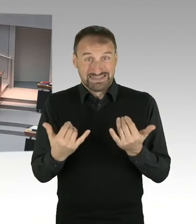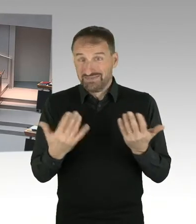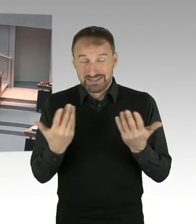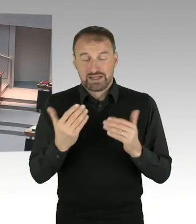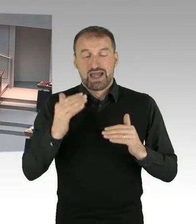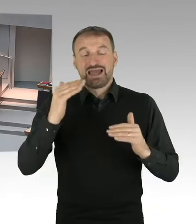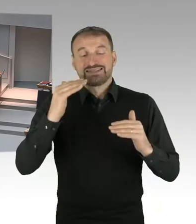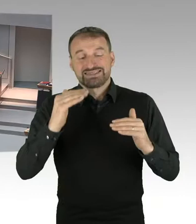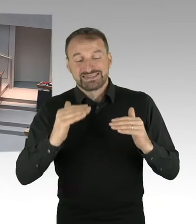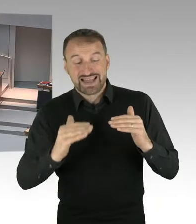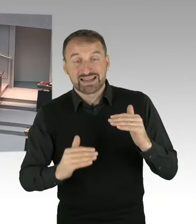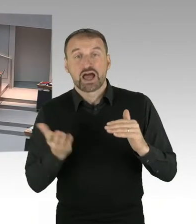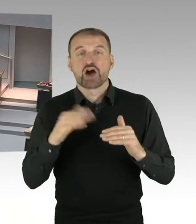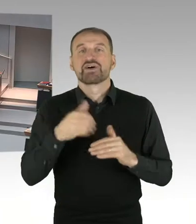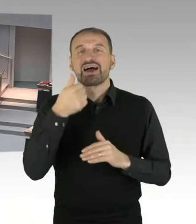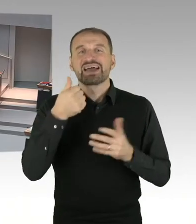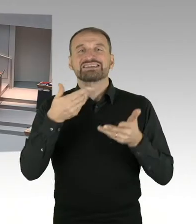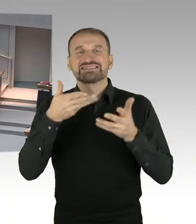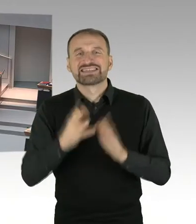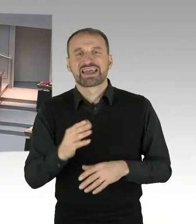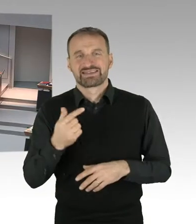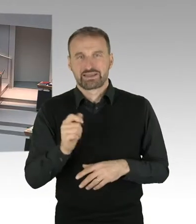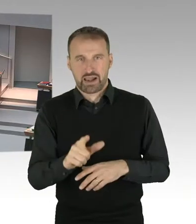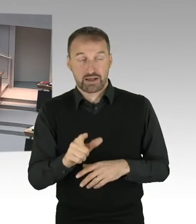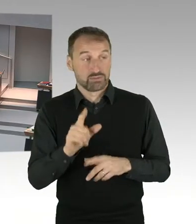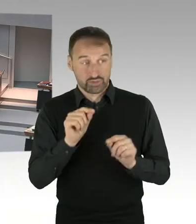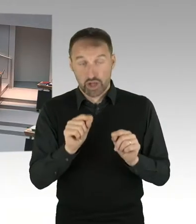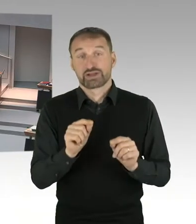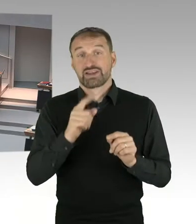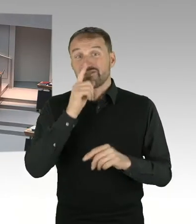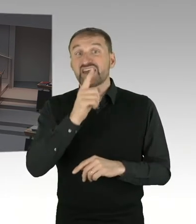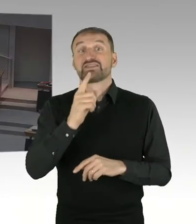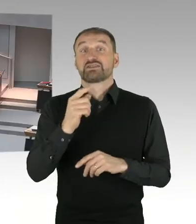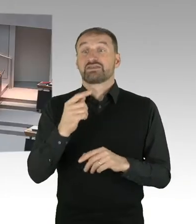Die zweite Korrekturebene, die es gibt, ist die, ist der sogenannte Hebesatz.